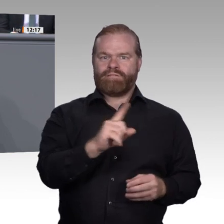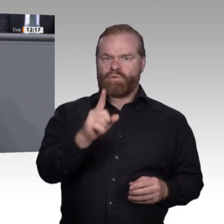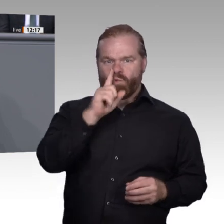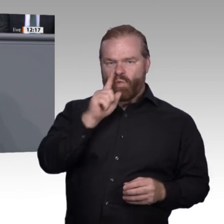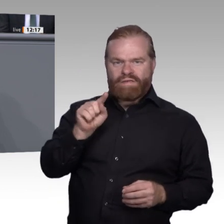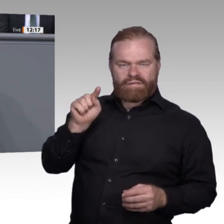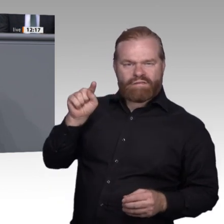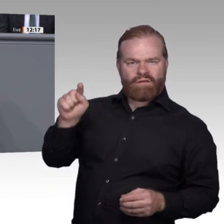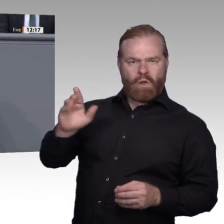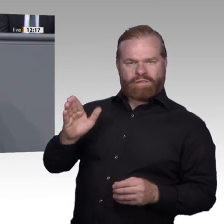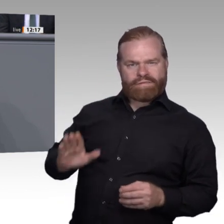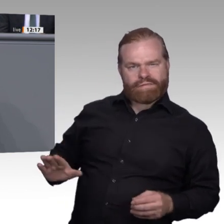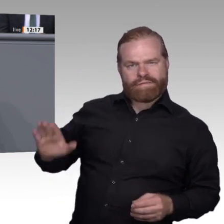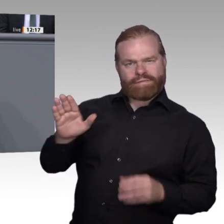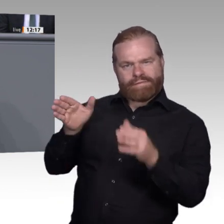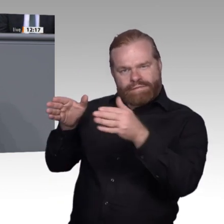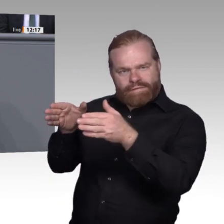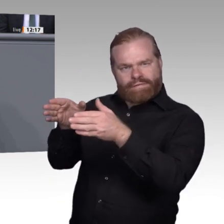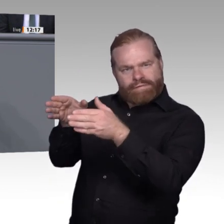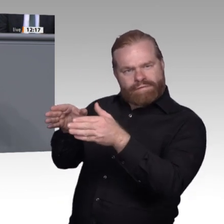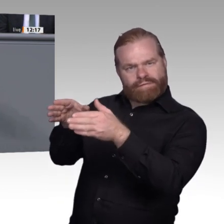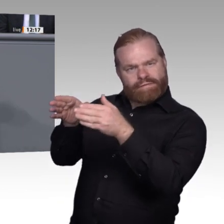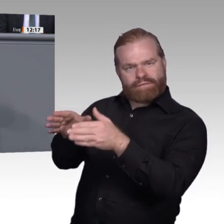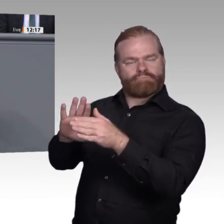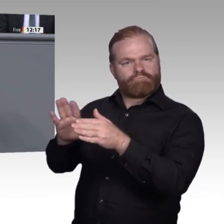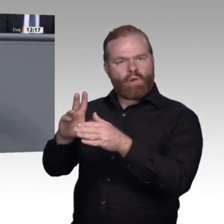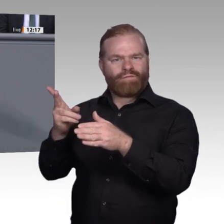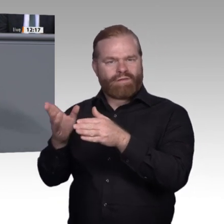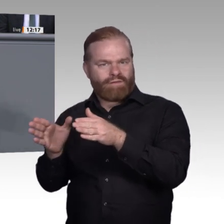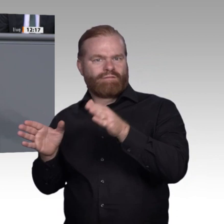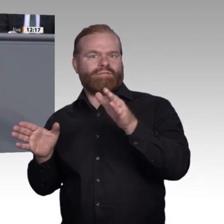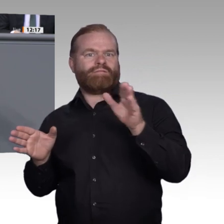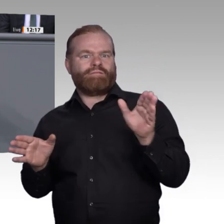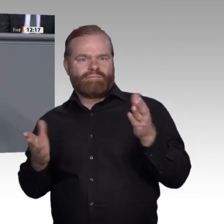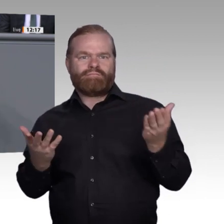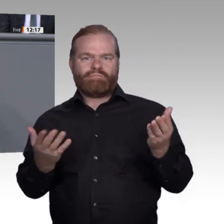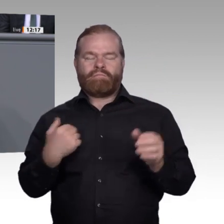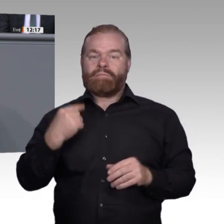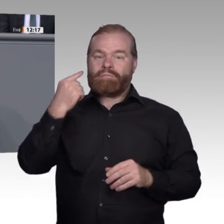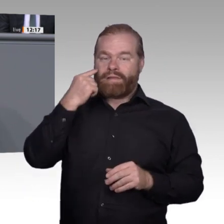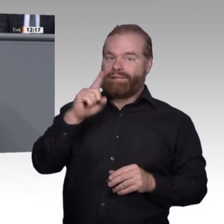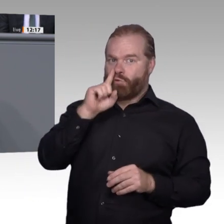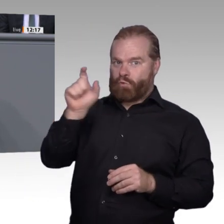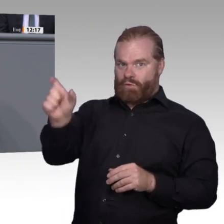um ihre Schutzideologie zu rechtfertigen. Würden Sie die Panik vor Arbeitsplatzverlust